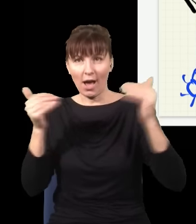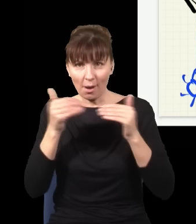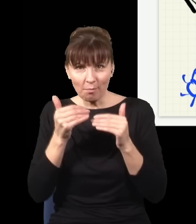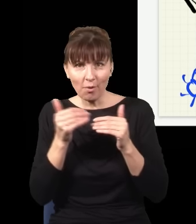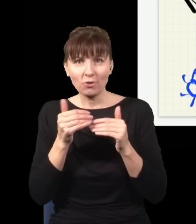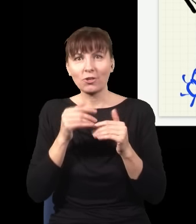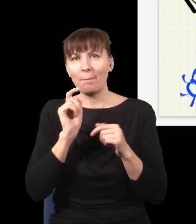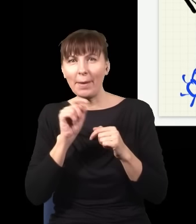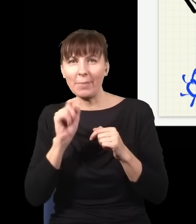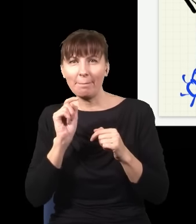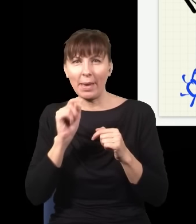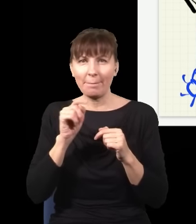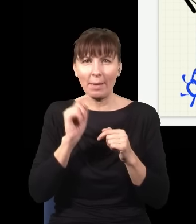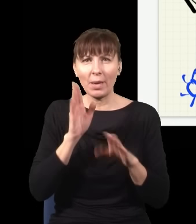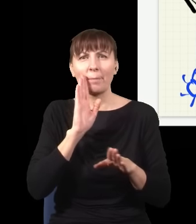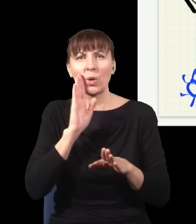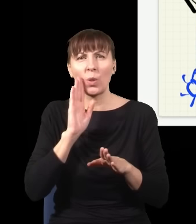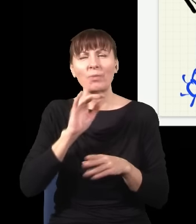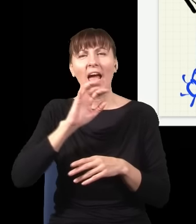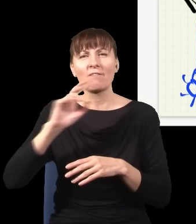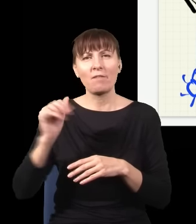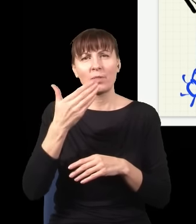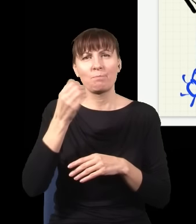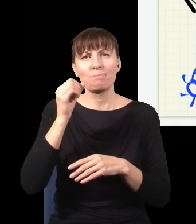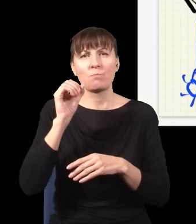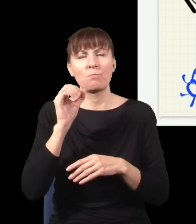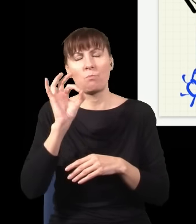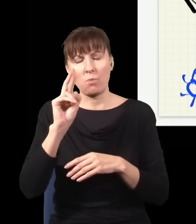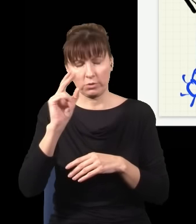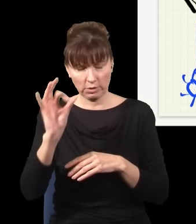i to by było obserwowane na drugim końcu natychmiast. Tak się nie da zrobić. Więc to jest trochę tak,